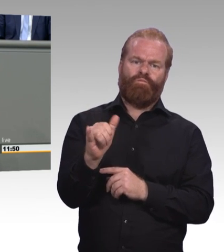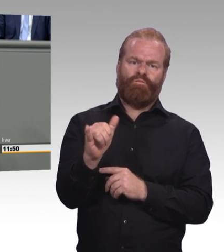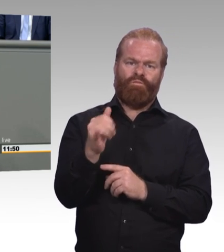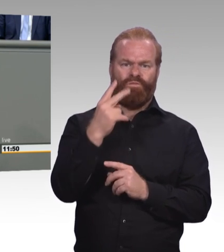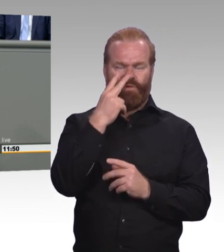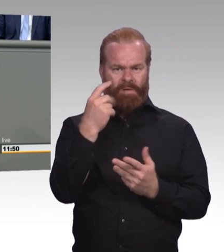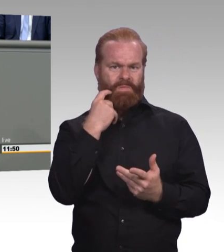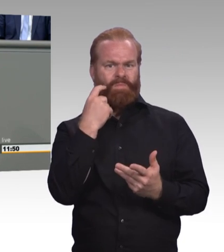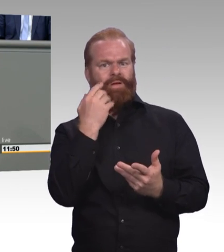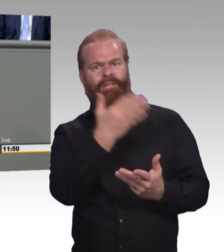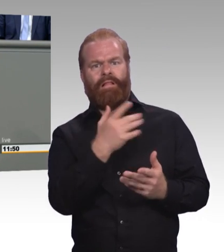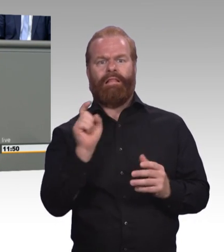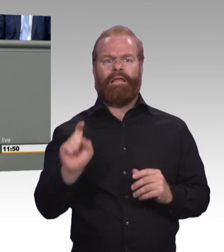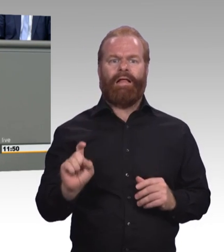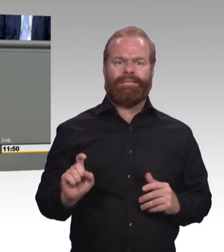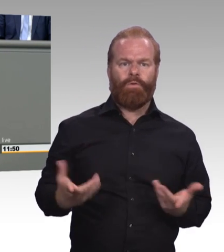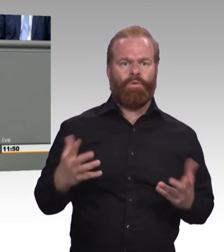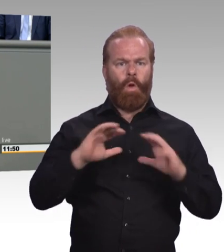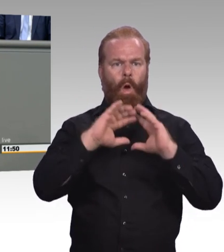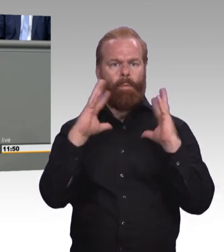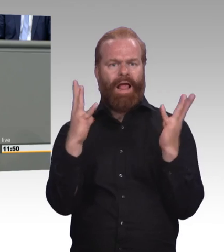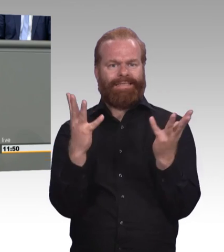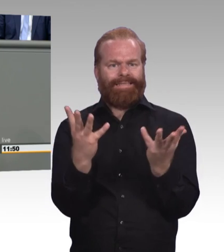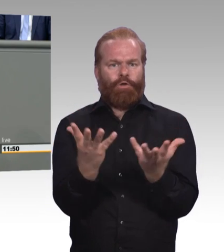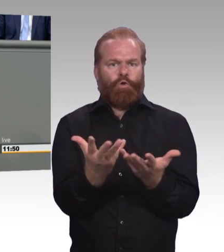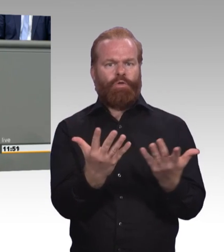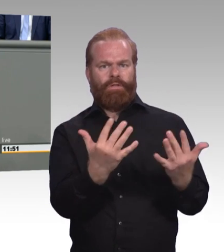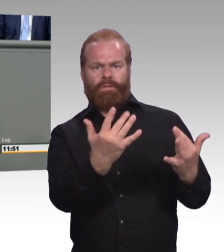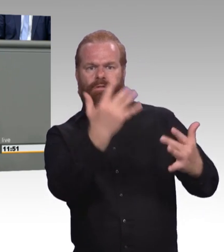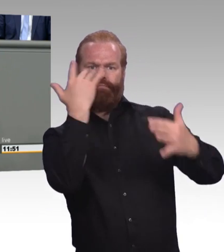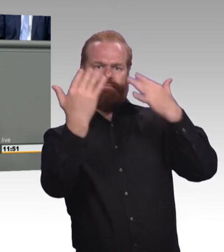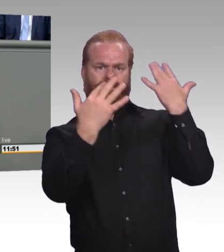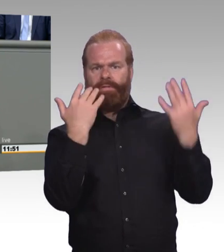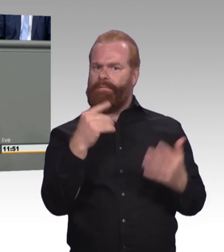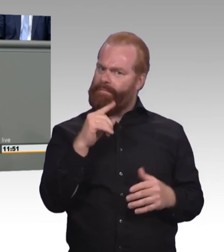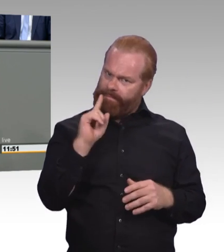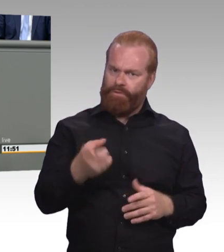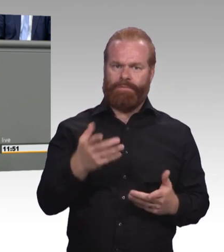fokussieren sich sehr stark auf die unbestreitbar existierenden Erfolge der dualen Ausbildung,